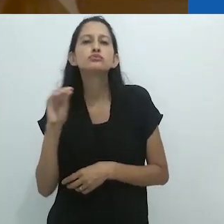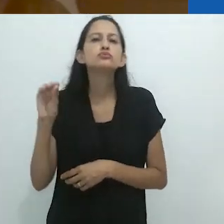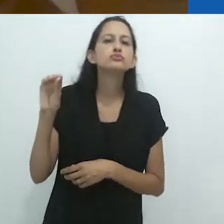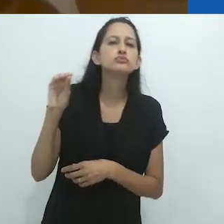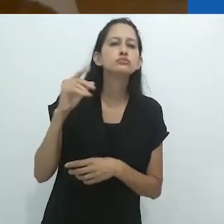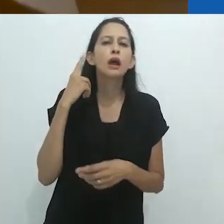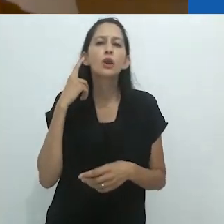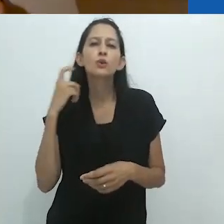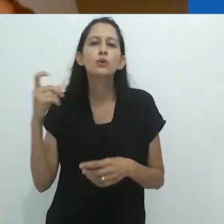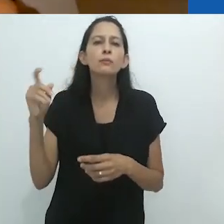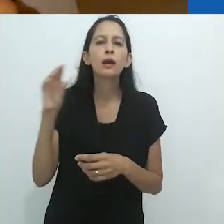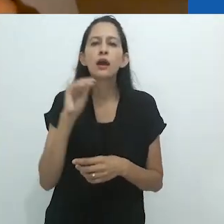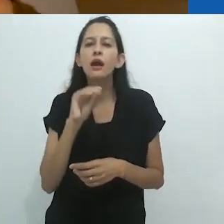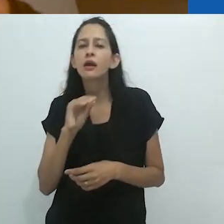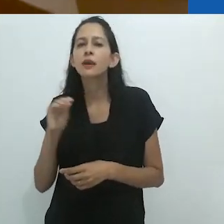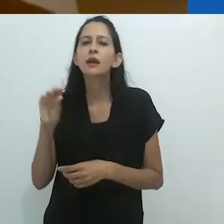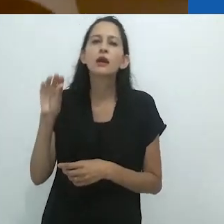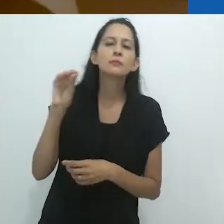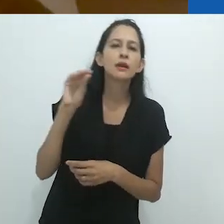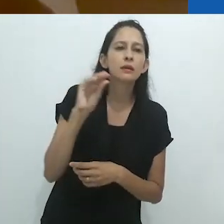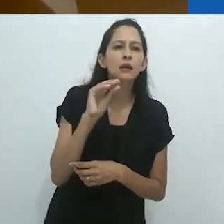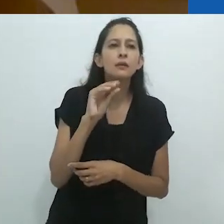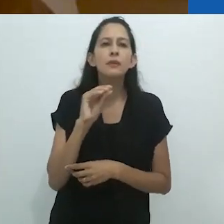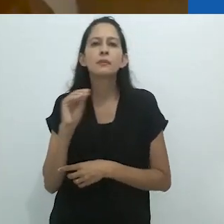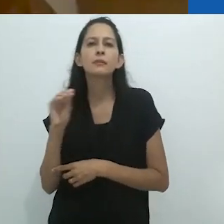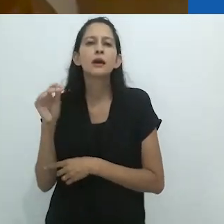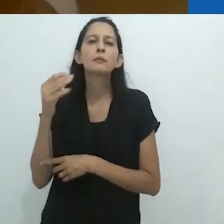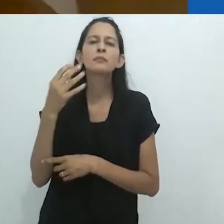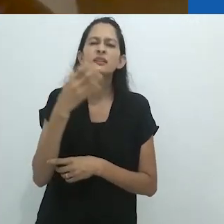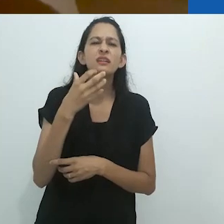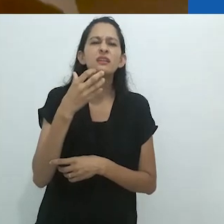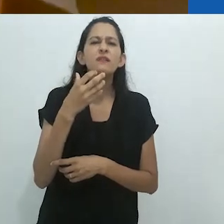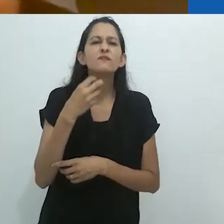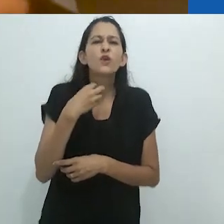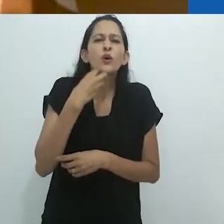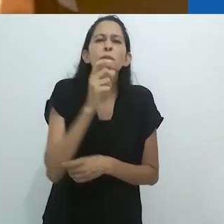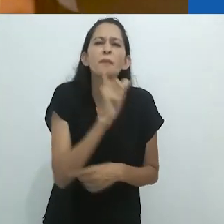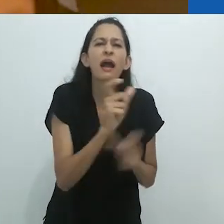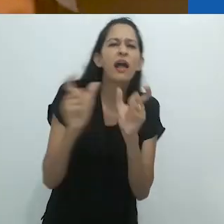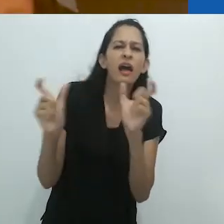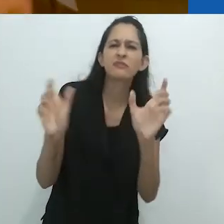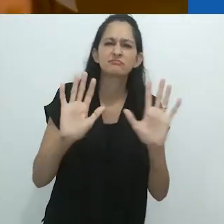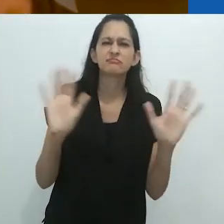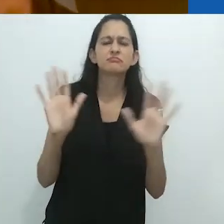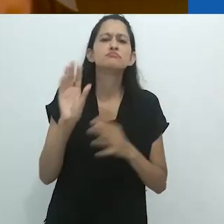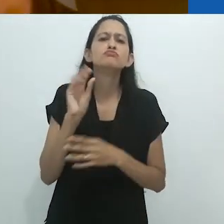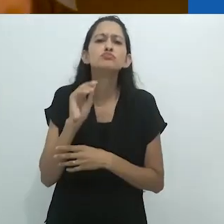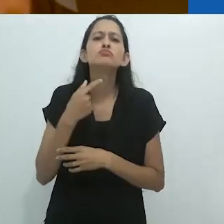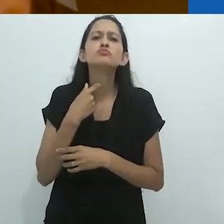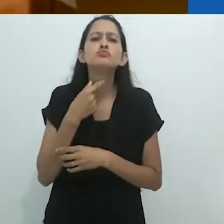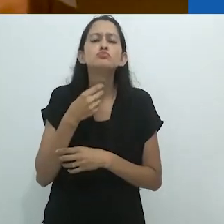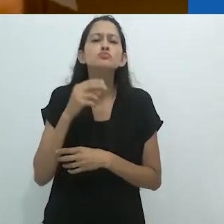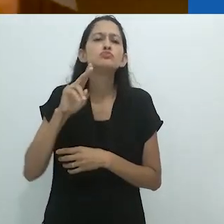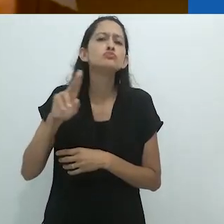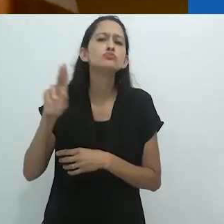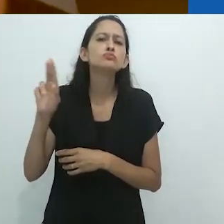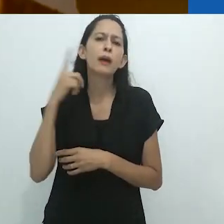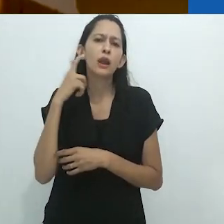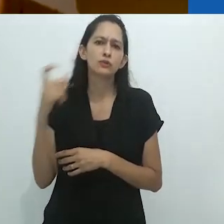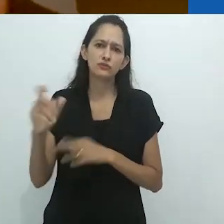aquela canção noturna que é mais um murmúrio que música,